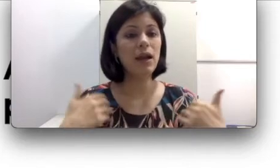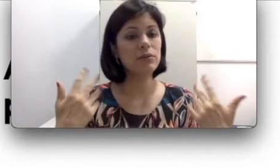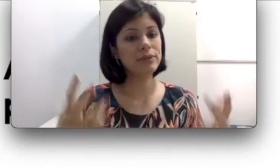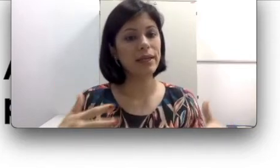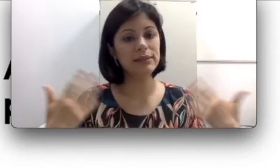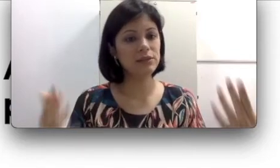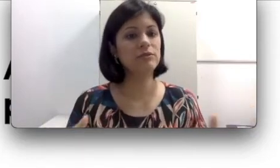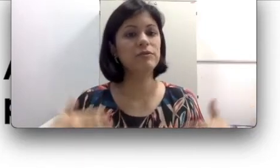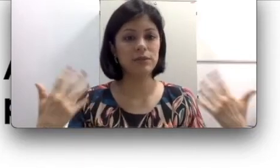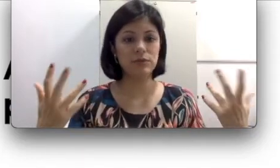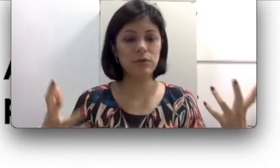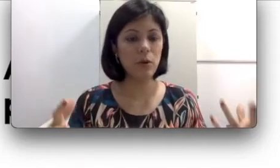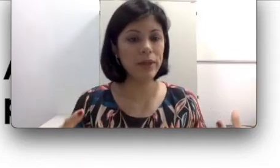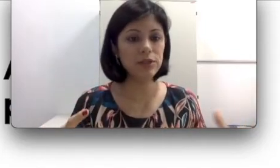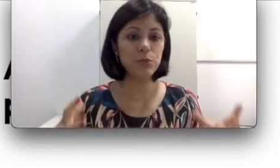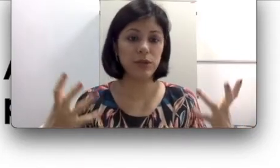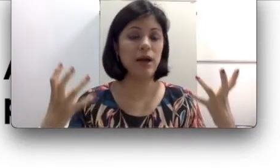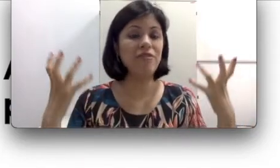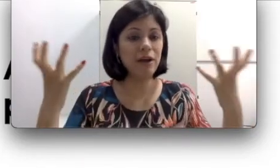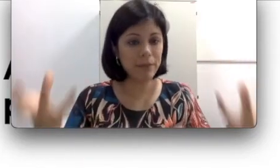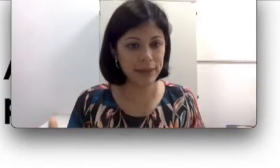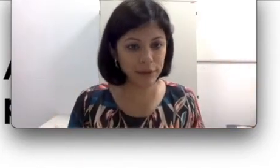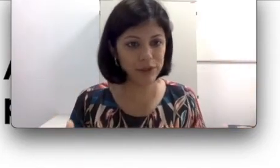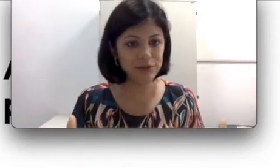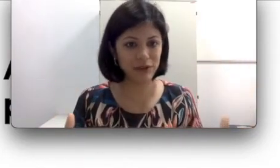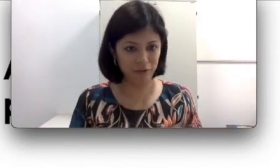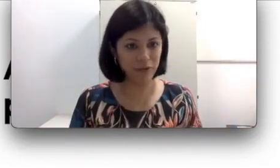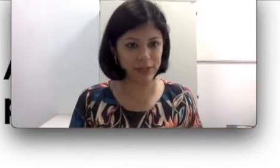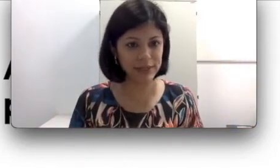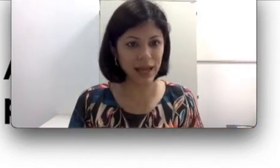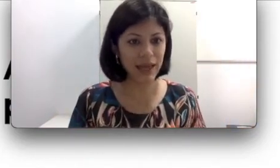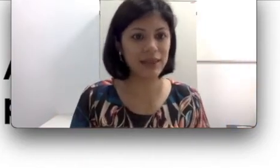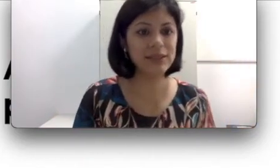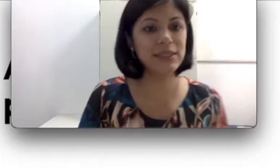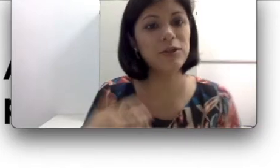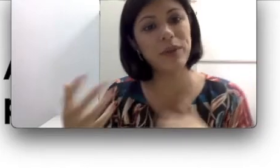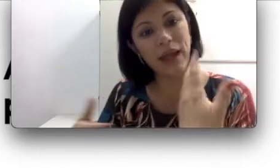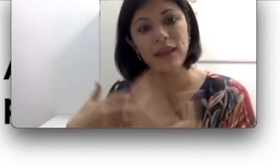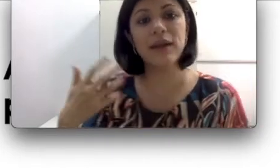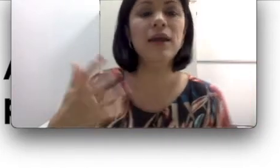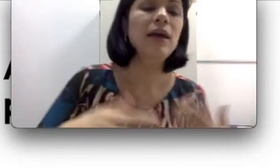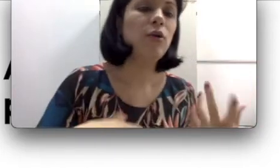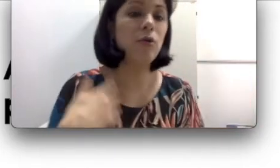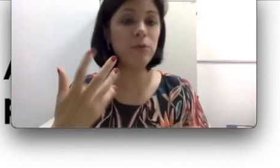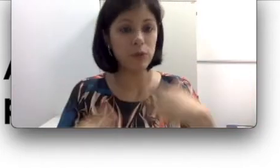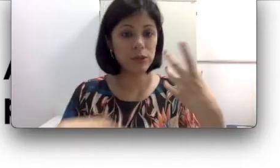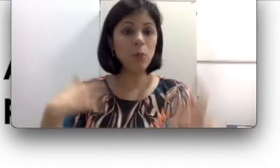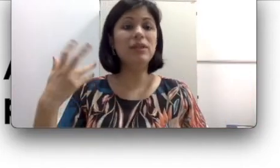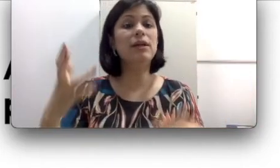consegue se desenvolver normalmente porque a família inclusive vai influenciar se comunicando